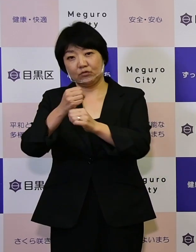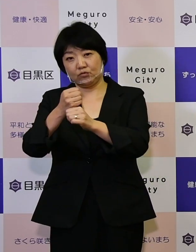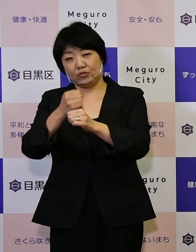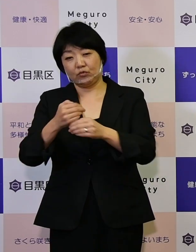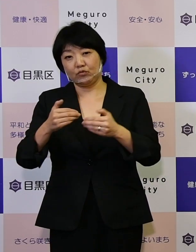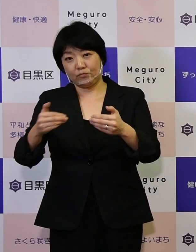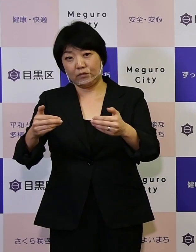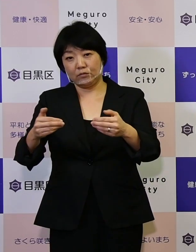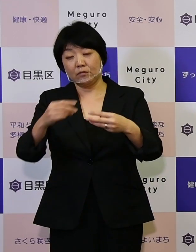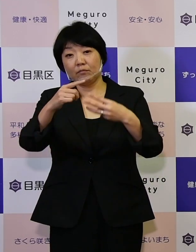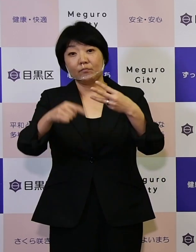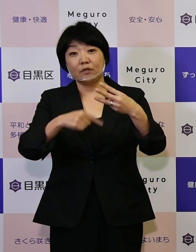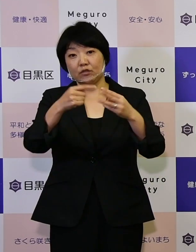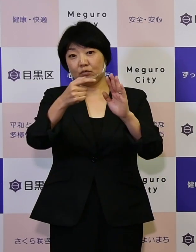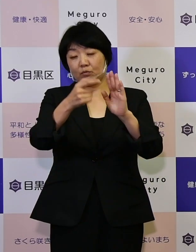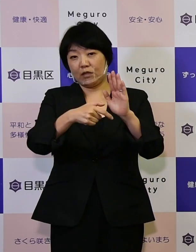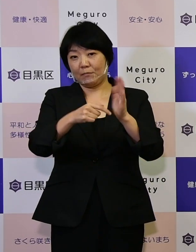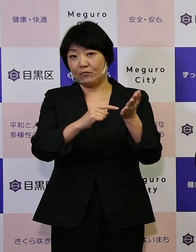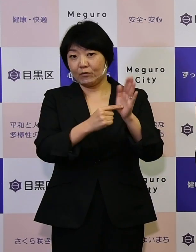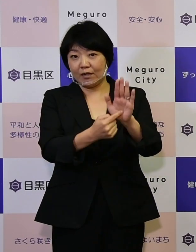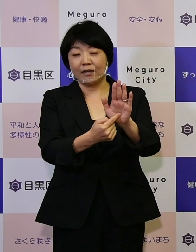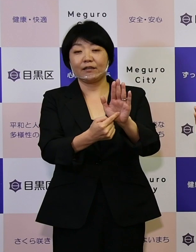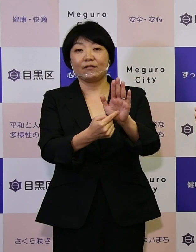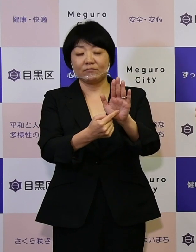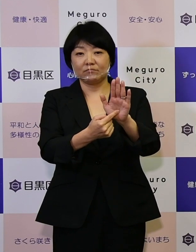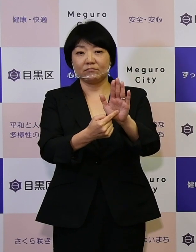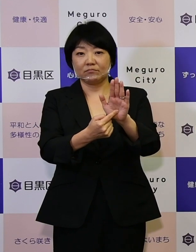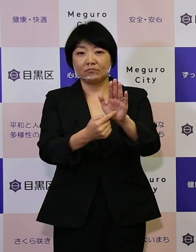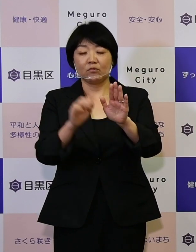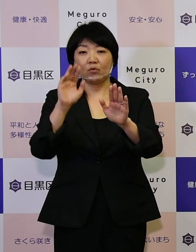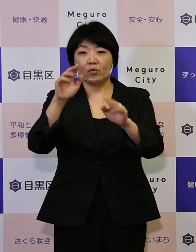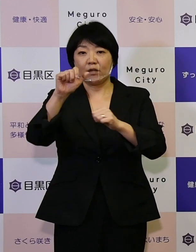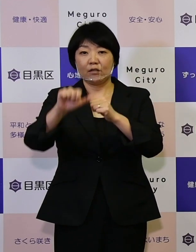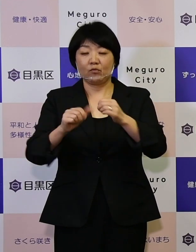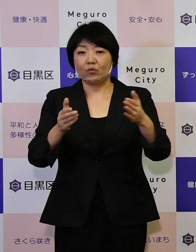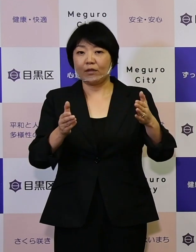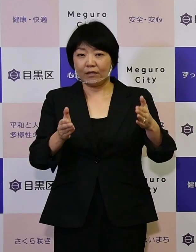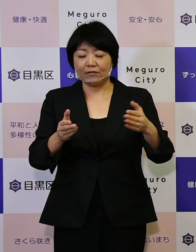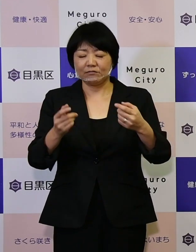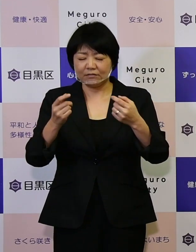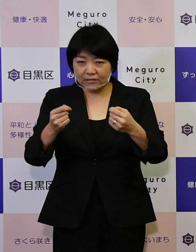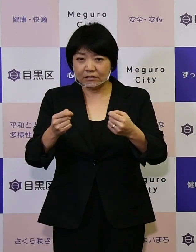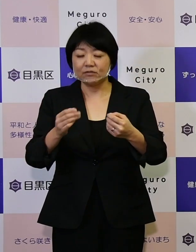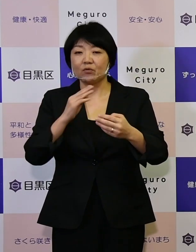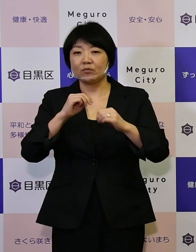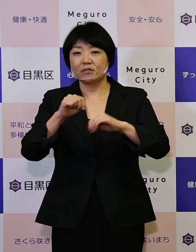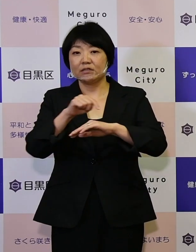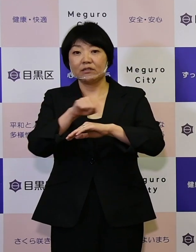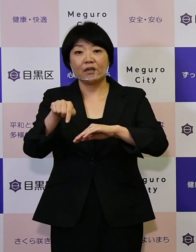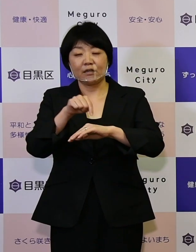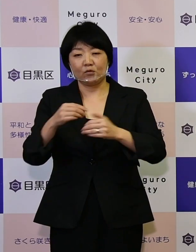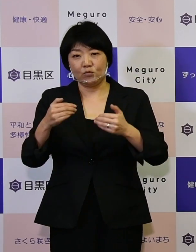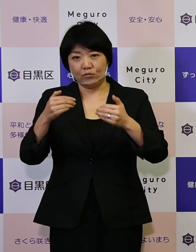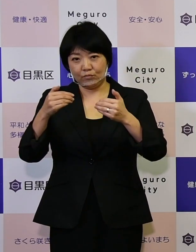こういった3つのテーマを掲げて この5年間しっかりと実施計画を進めて